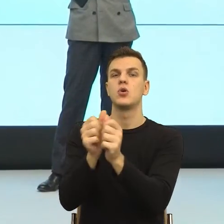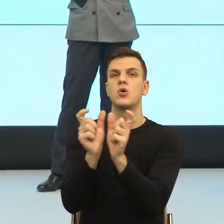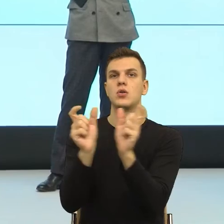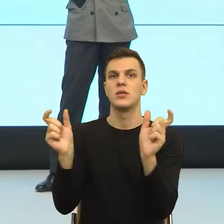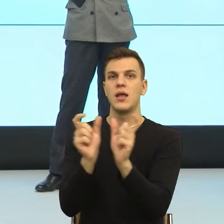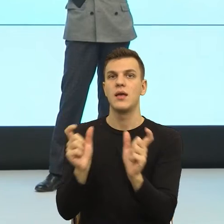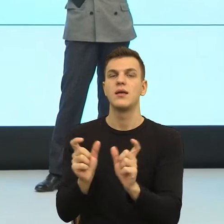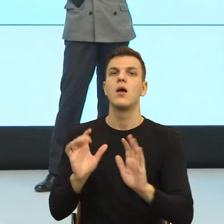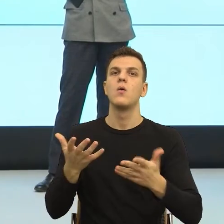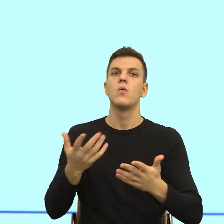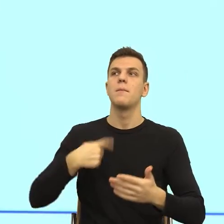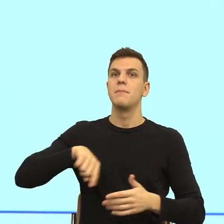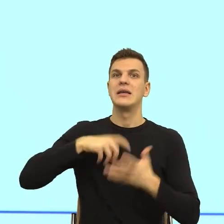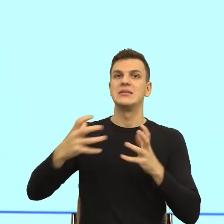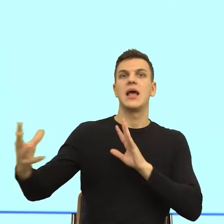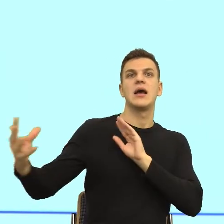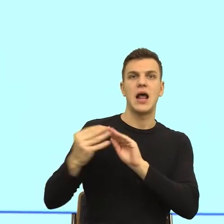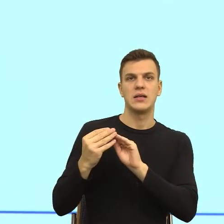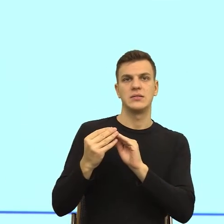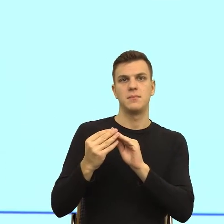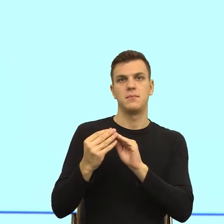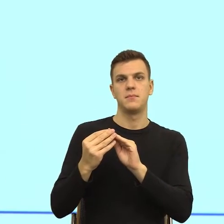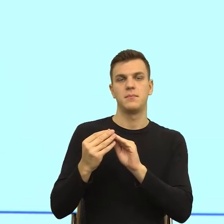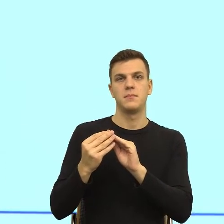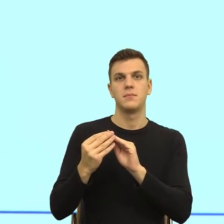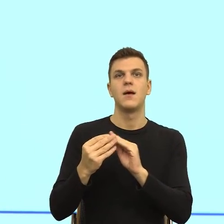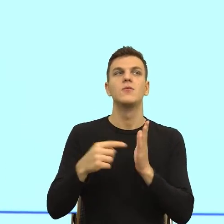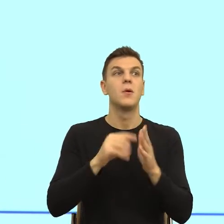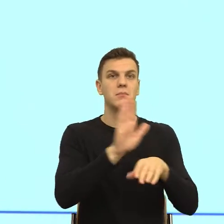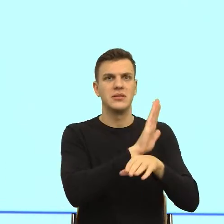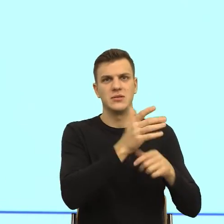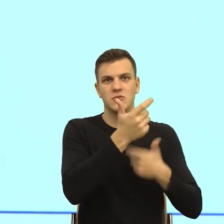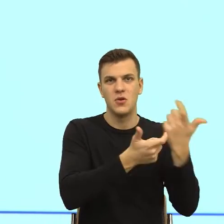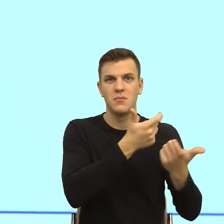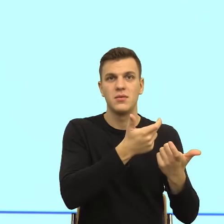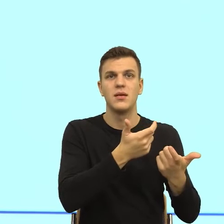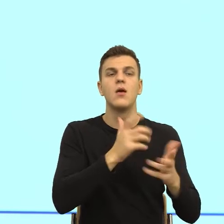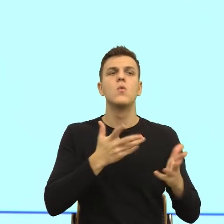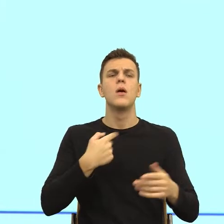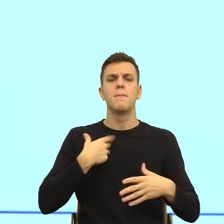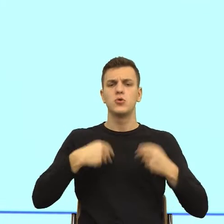proszę zobaczyć, do czego biznes dochodzi. Najpierw muszę pomyśleć o tym, co chce ten mój klient. Ja szybciutko tylko zanalizuję.